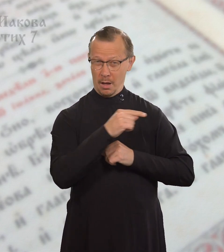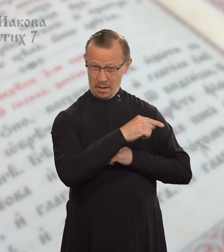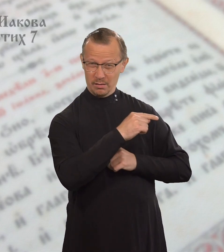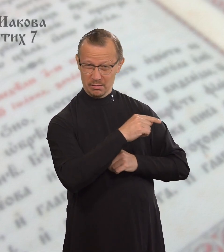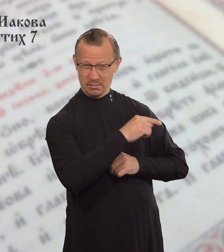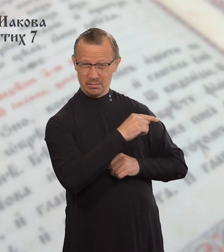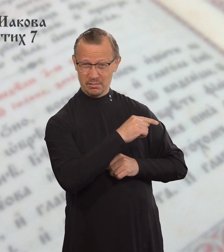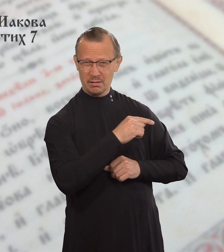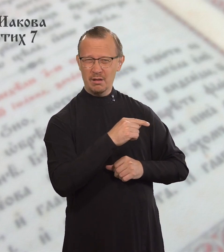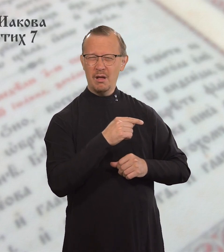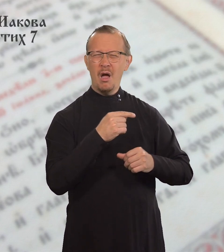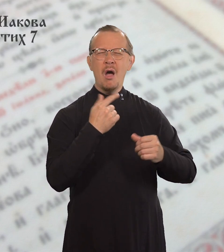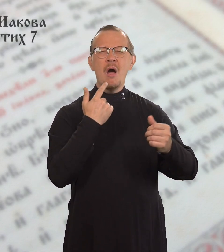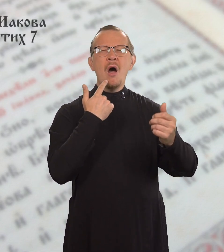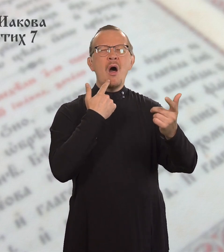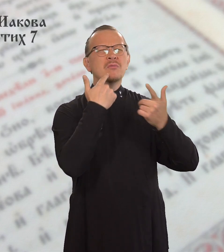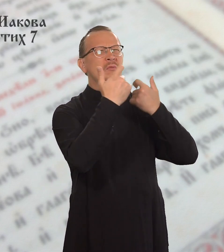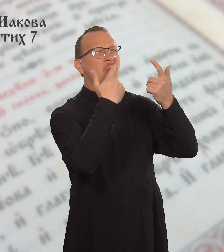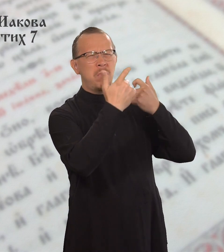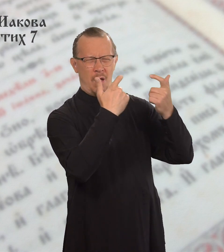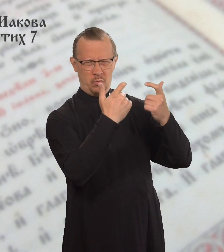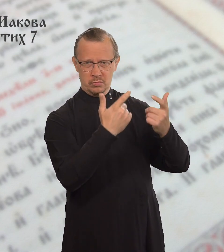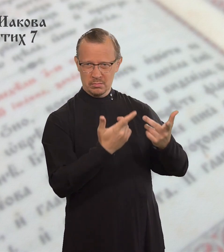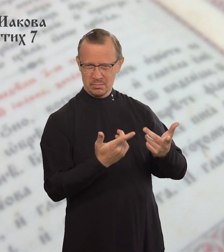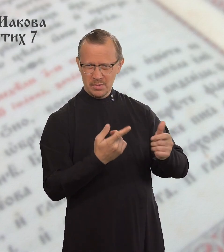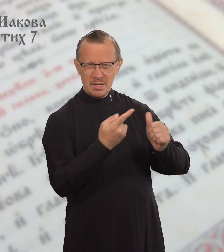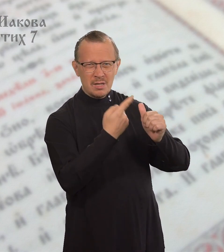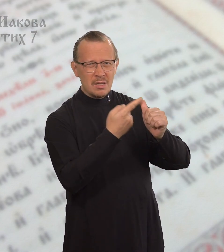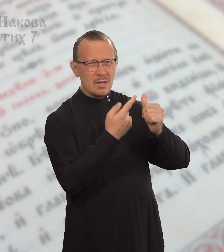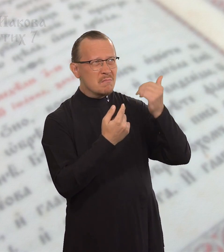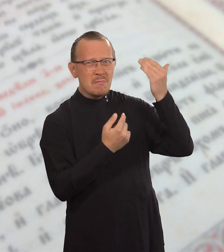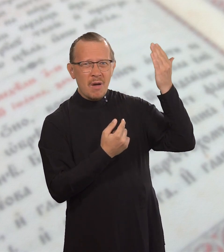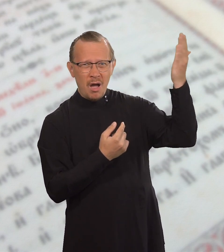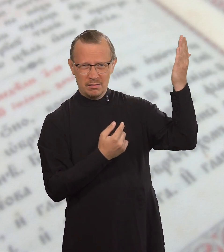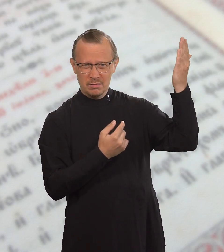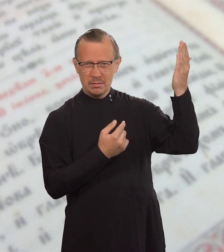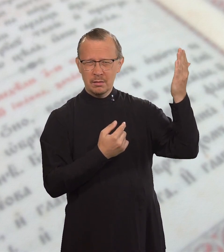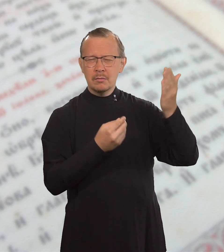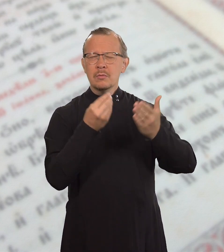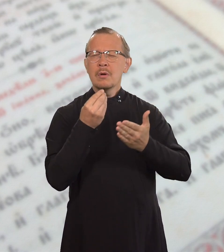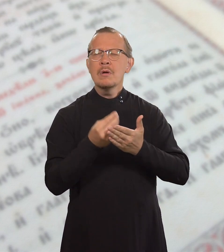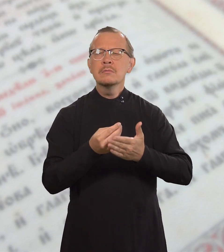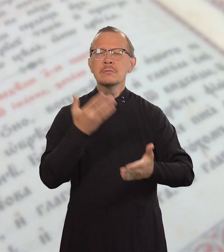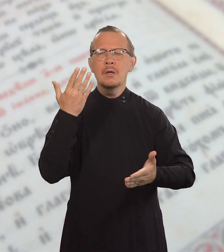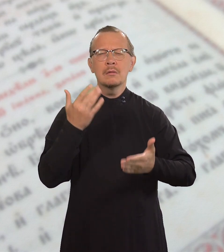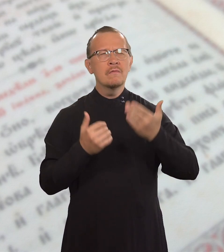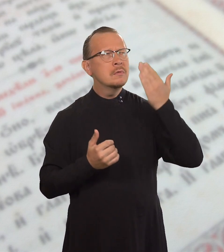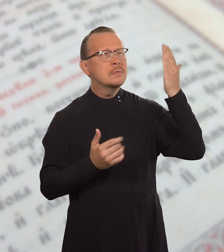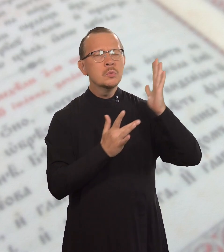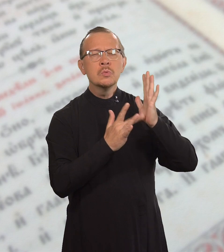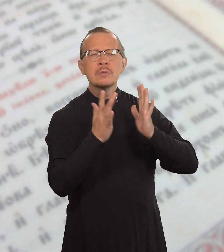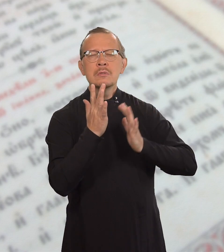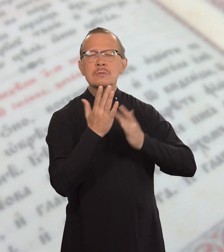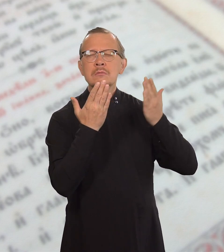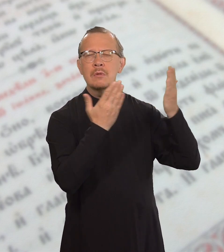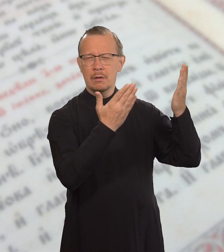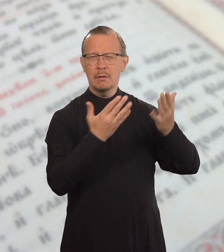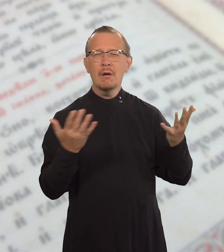Они оскорбляют драгоценное имя Иисуса Христа,